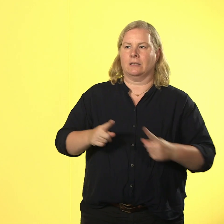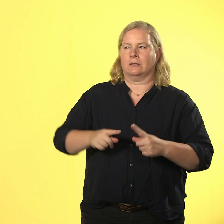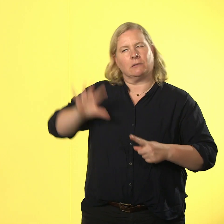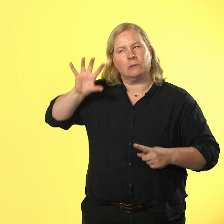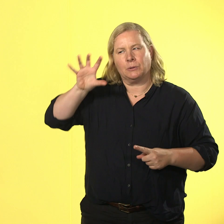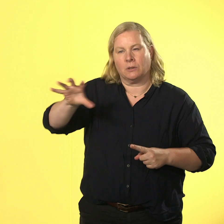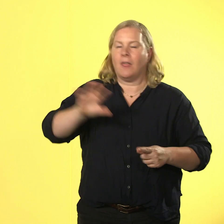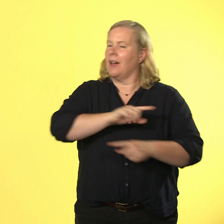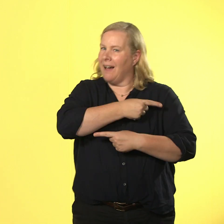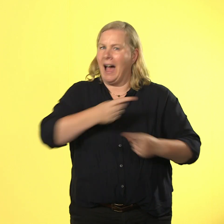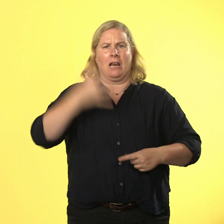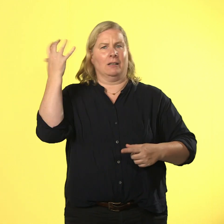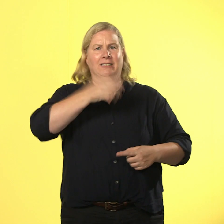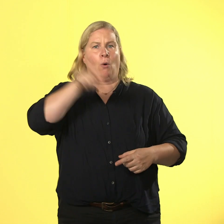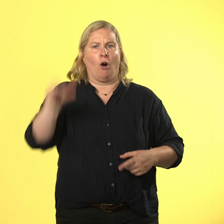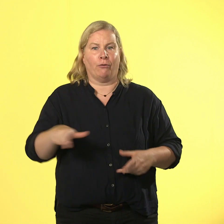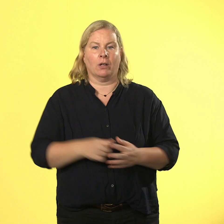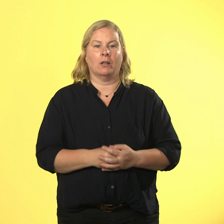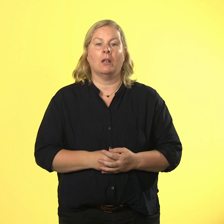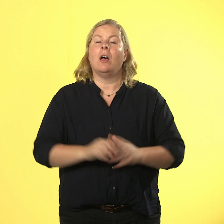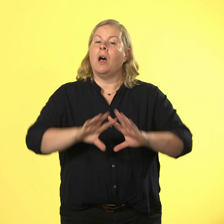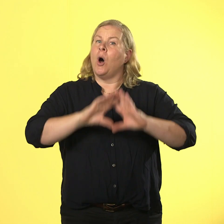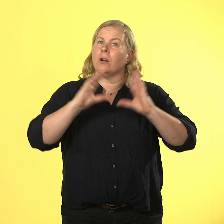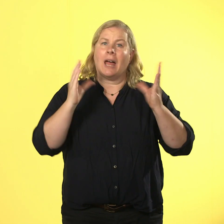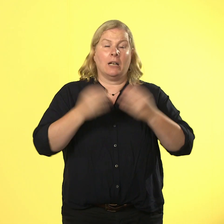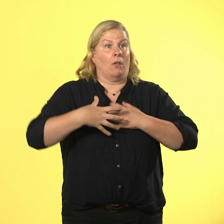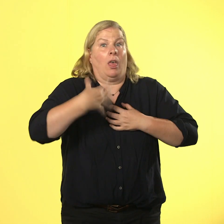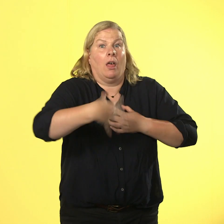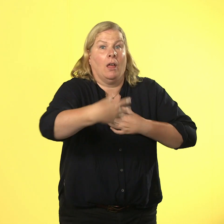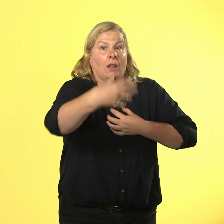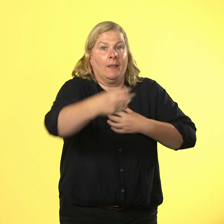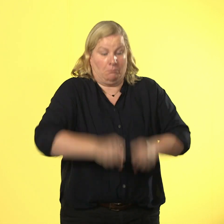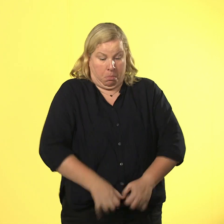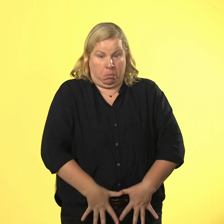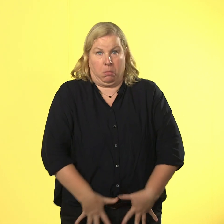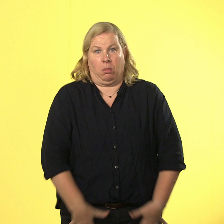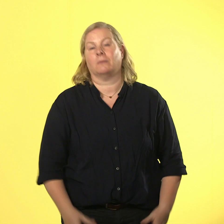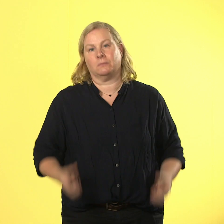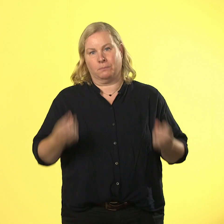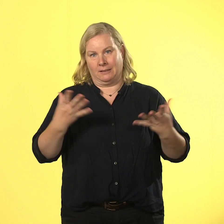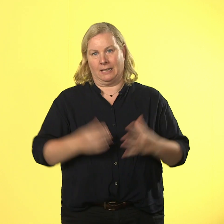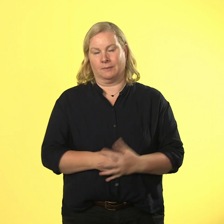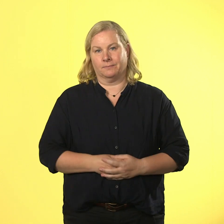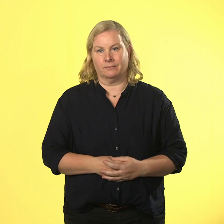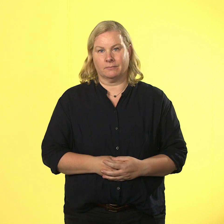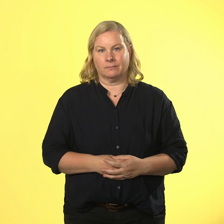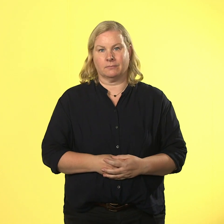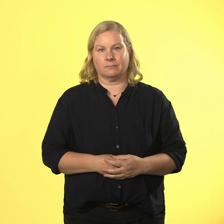weil alles sogar noch viel länger gedauert hat, muss sie auch noch ihre hose wechseln. dabei gibt